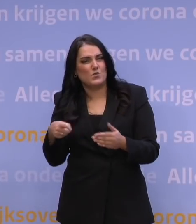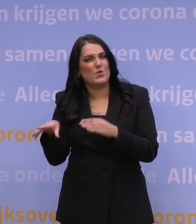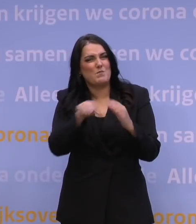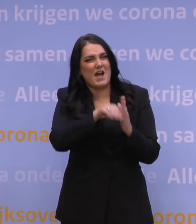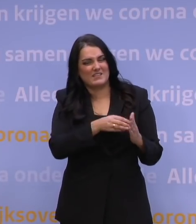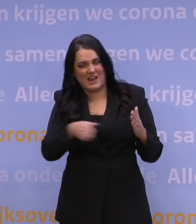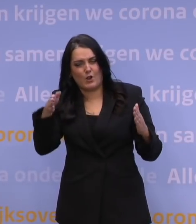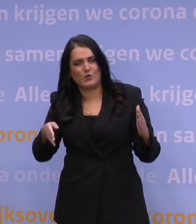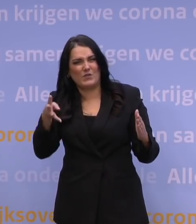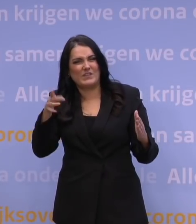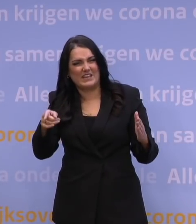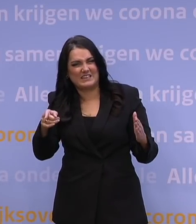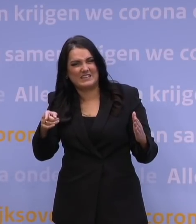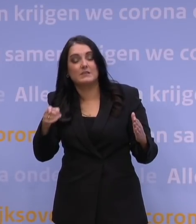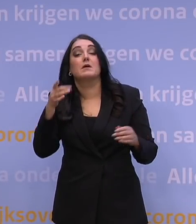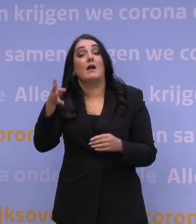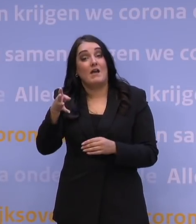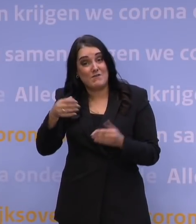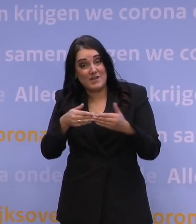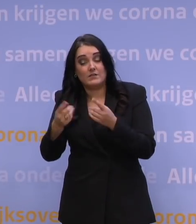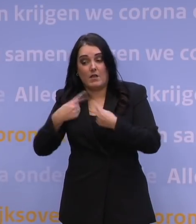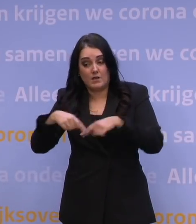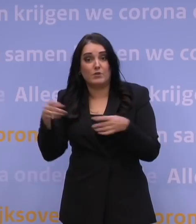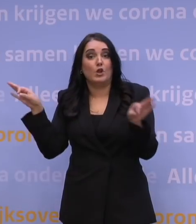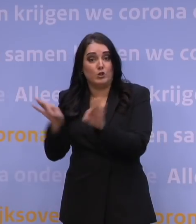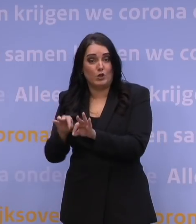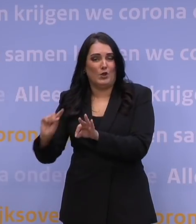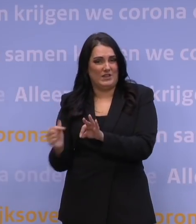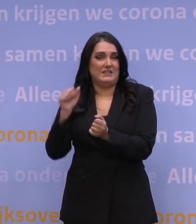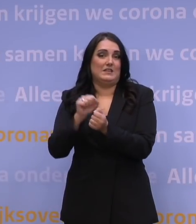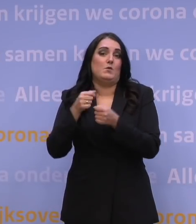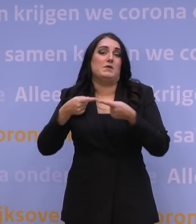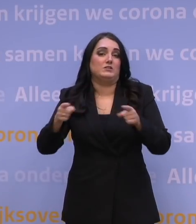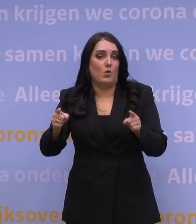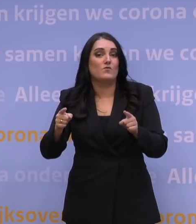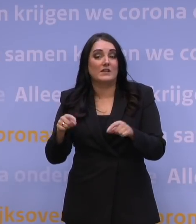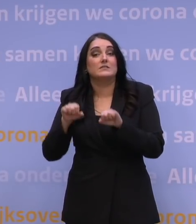Op de 14e staan we hier weer met een nieuwe persconferentie om ons besluit toe te lichten van dat moment.